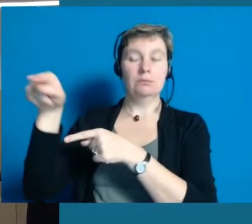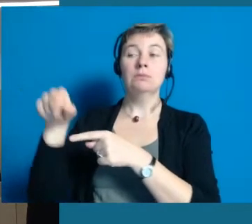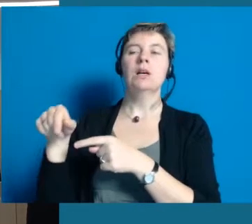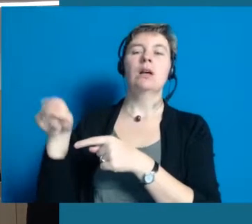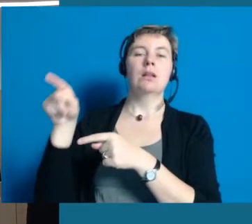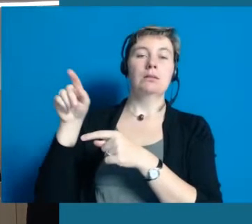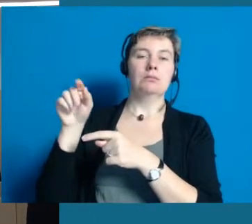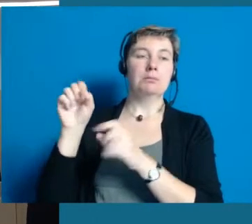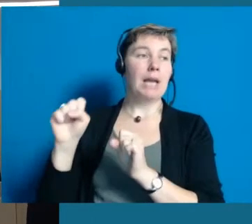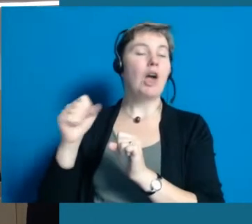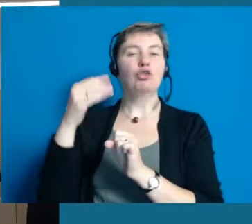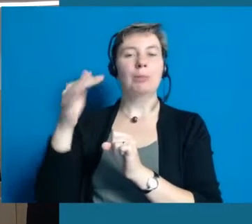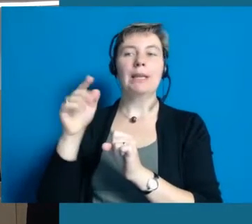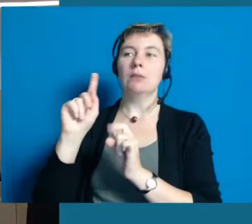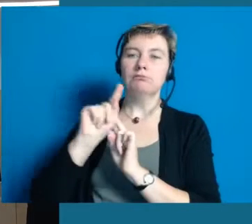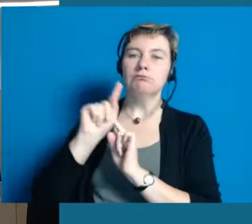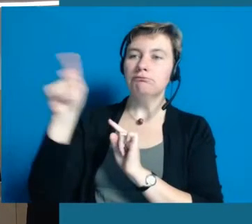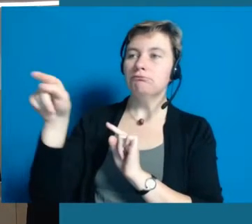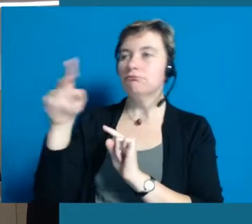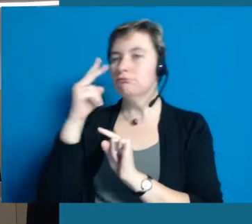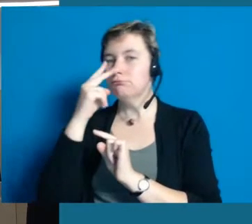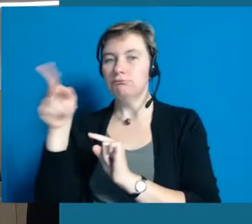Die Damen und Herren können auch gern nachher Auskunft geben.